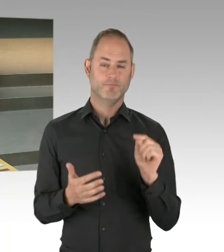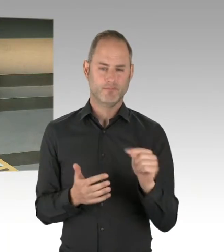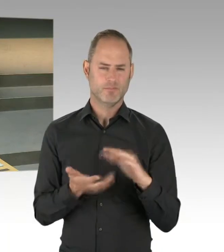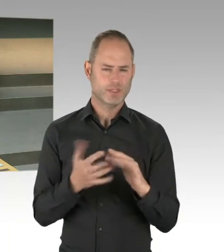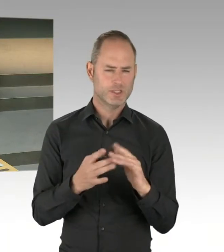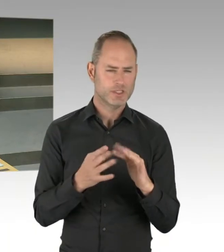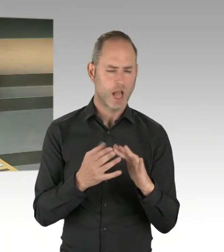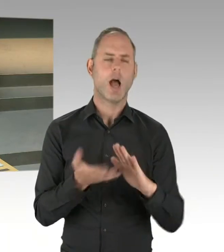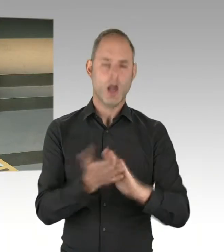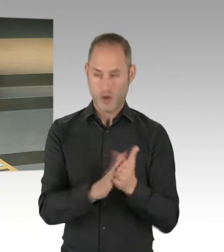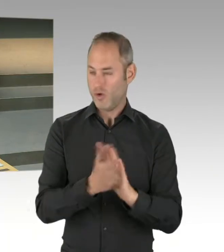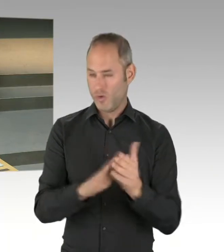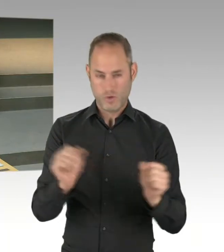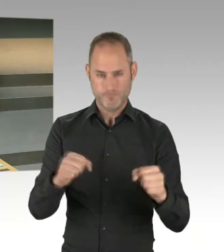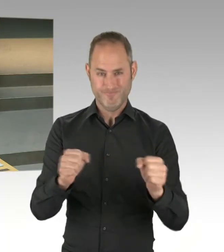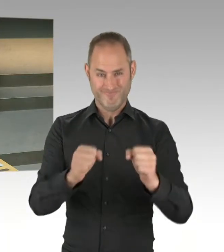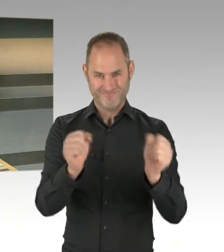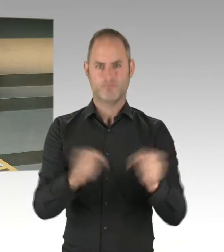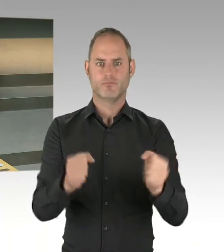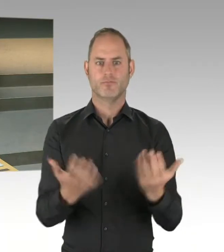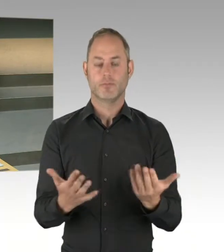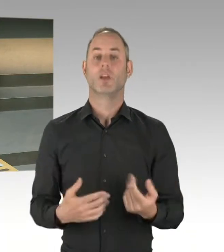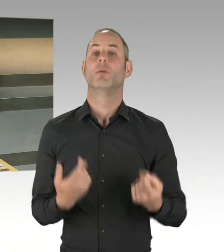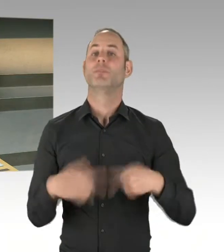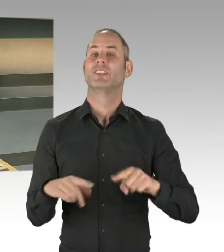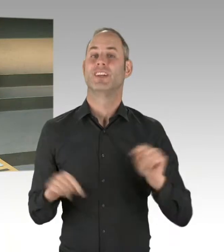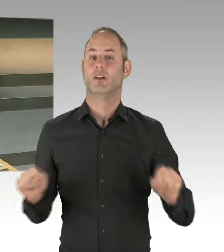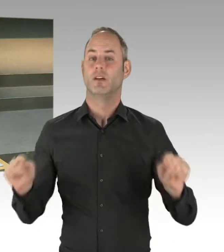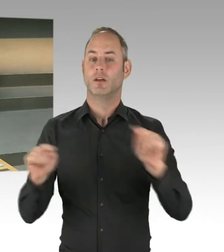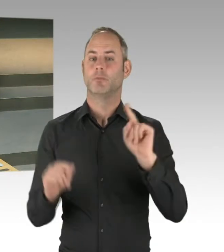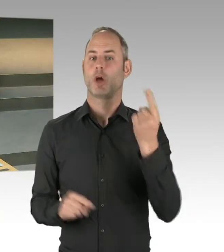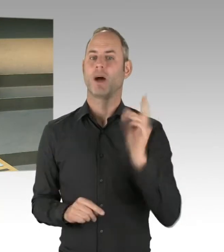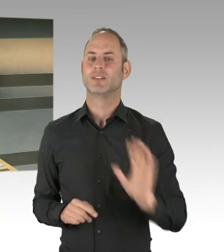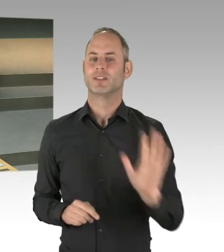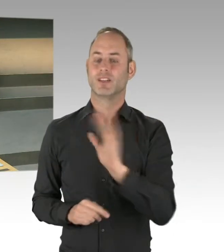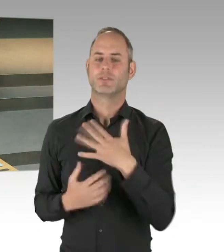Und ich habe das jetzt am Dienstag im Senat auch deutlich gemacht, dass ich glaube, wir sollten jetzt nicht wieder alles auf null stellen,